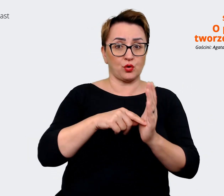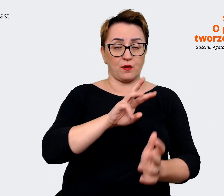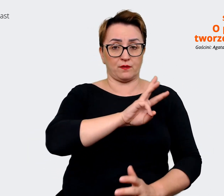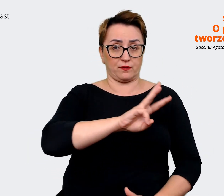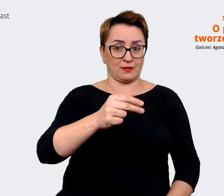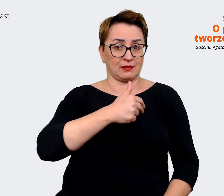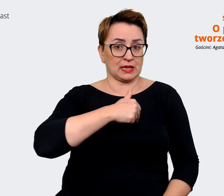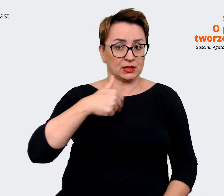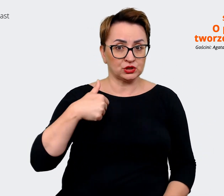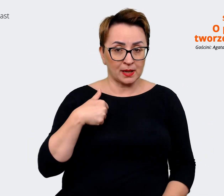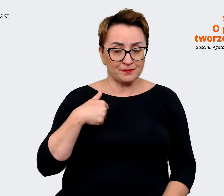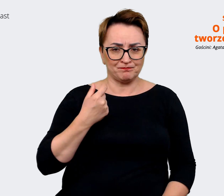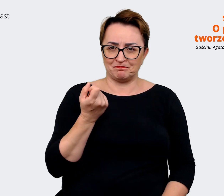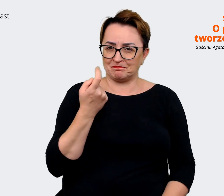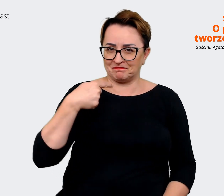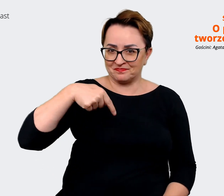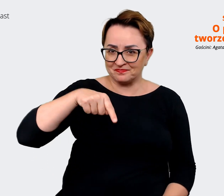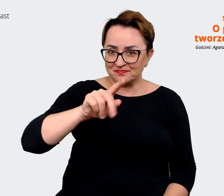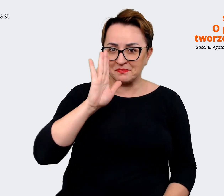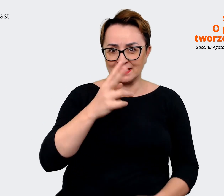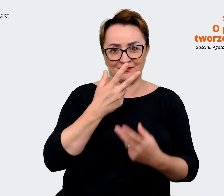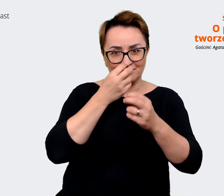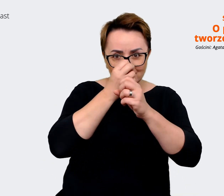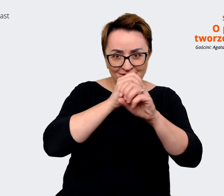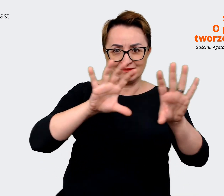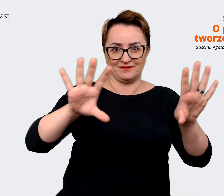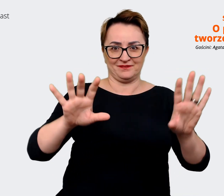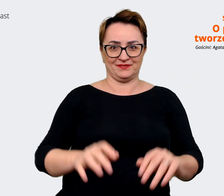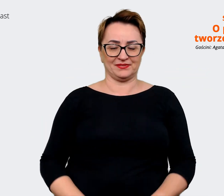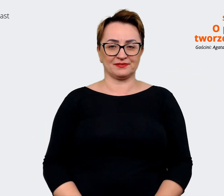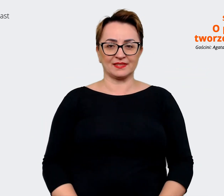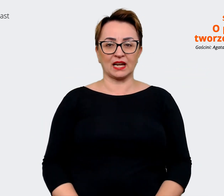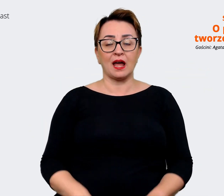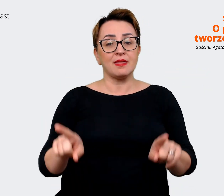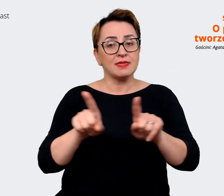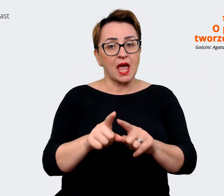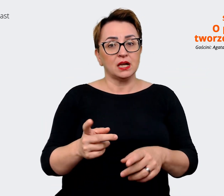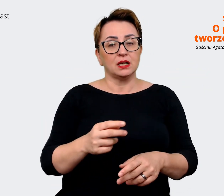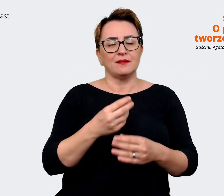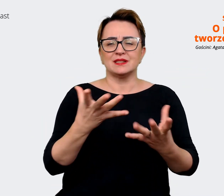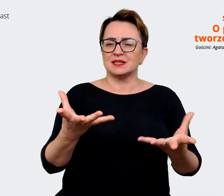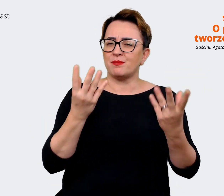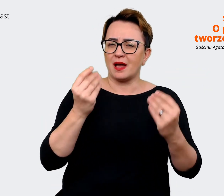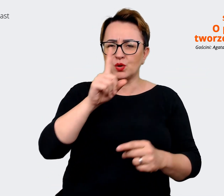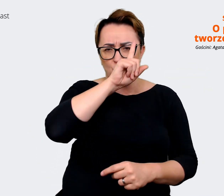która lada dzień ujrzy światło dzienne. Też zaangażowaliśmy naszych wspaniałych ludzi do sesji